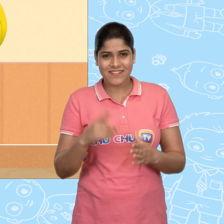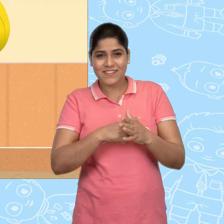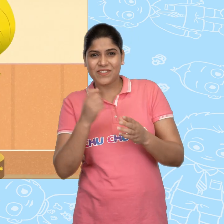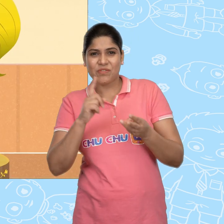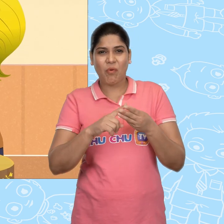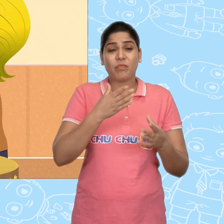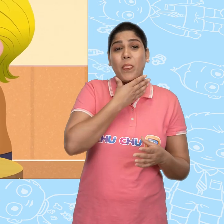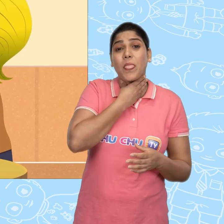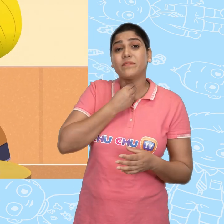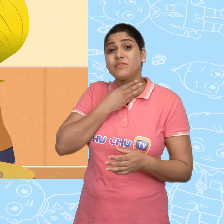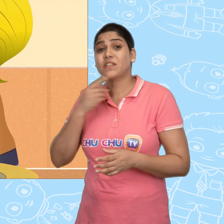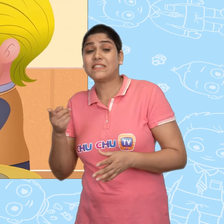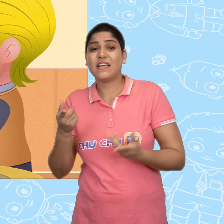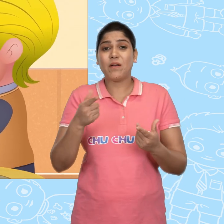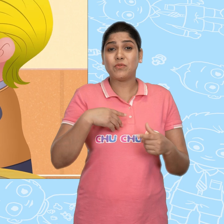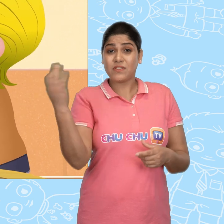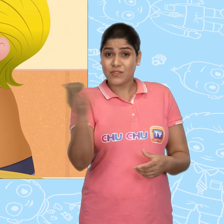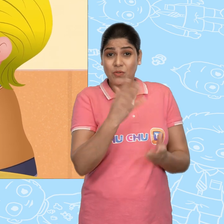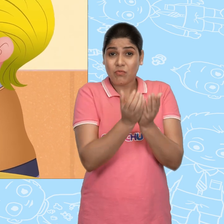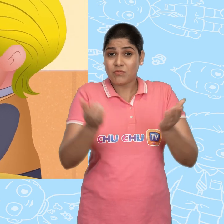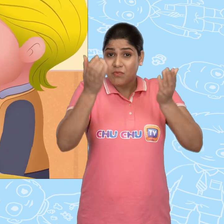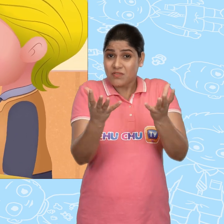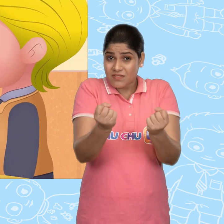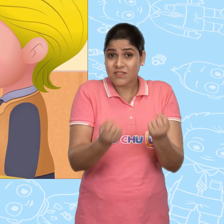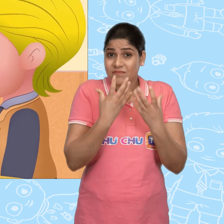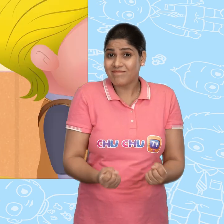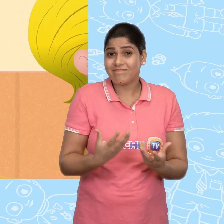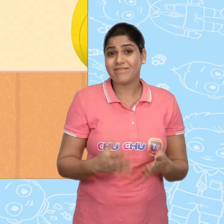Joe बहुत लालची था और उसे अब नया कटोरा चाहिए था.